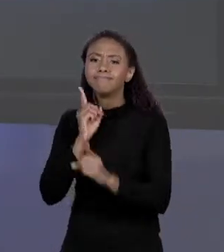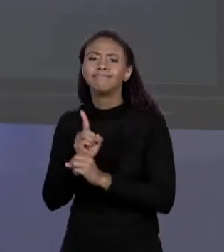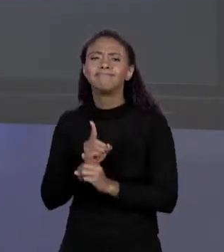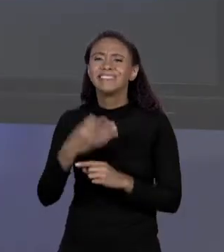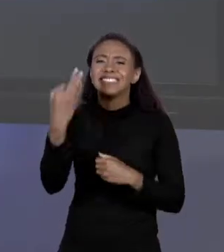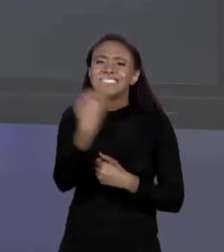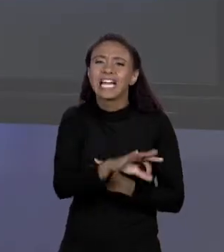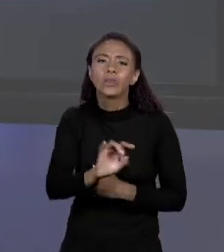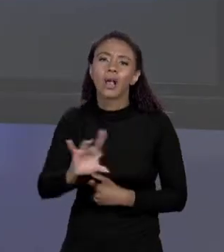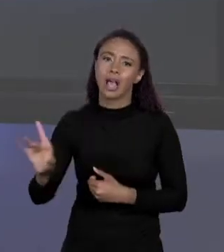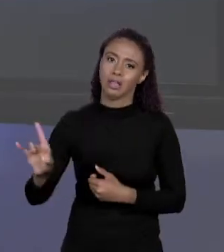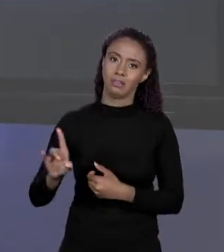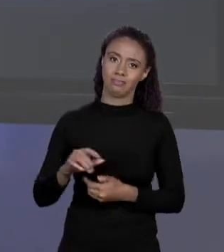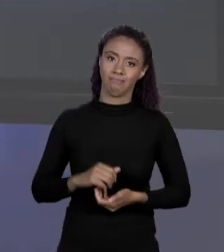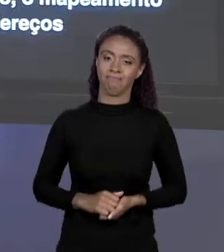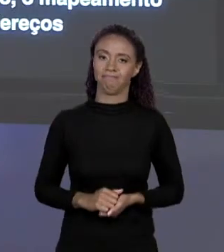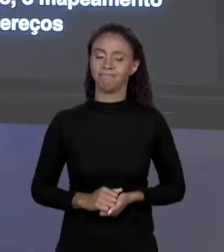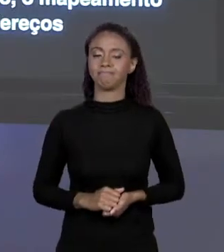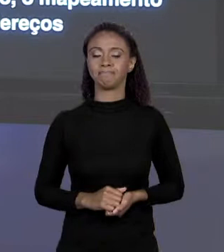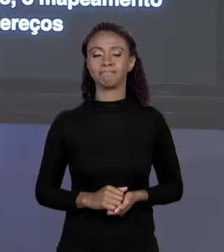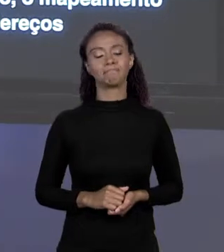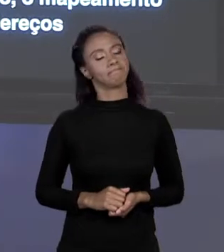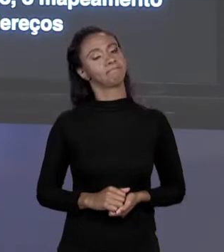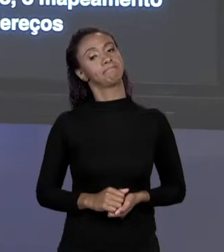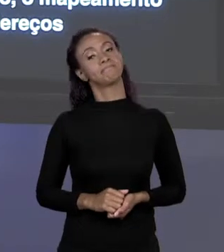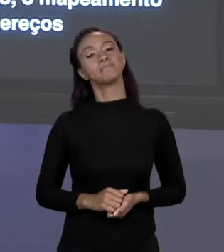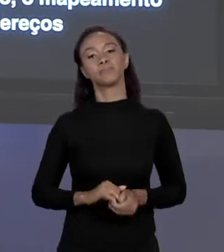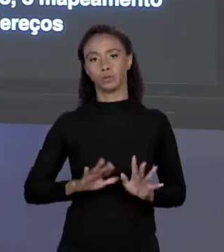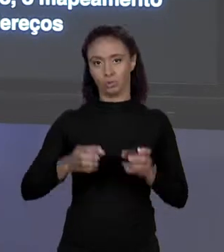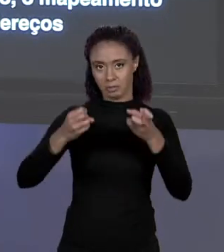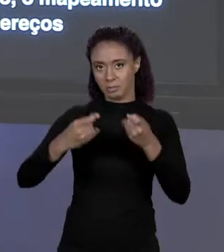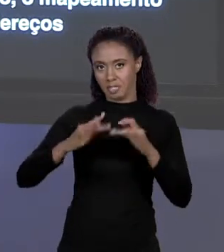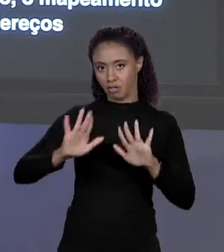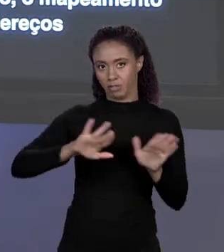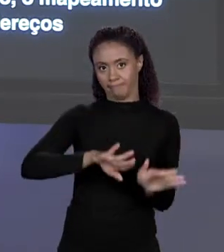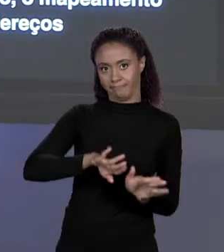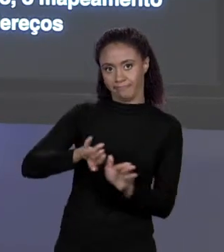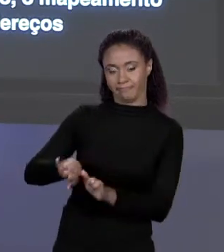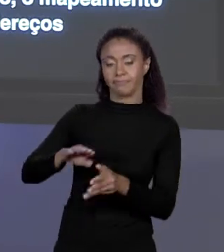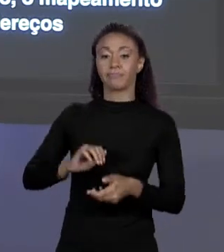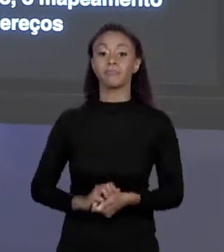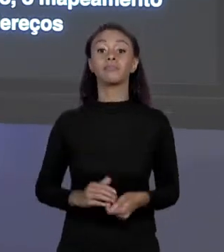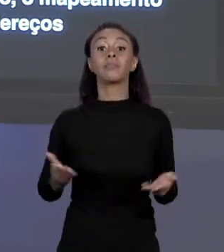VOCÊ PRECISA. FEITO ESSE PARÊNTESES, NÓS TEMOS A "ÁREA Q"